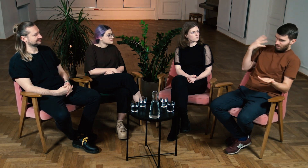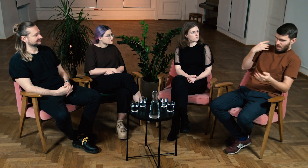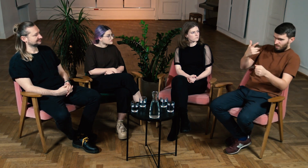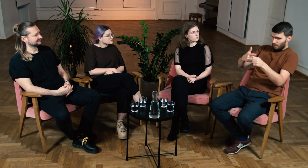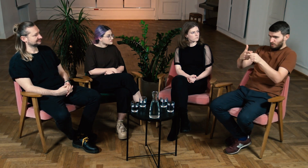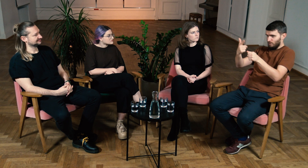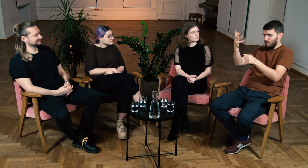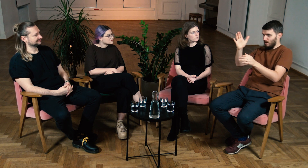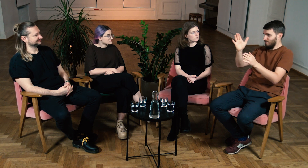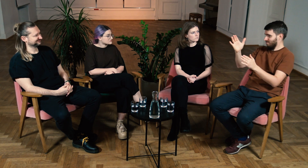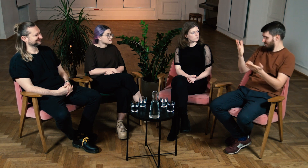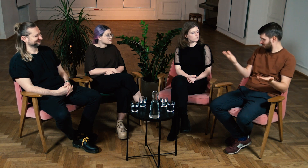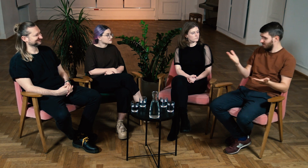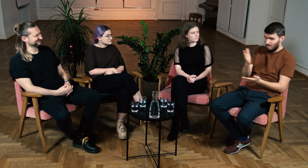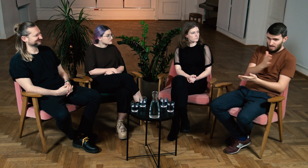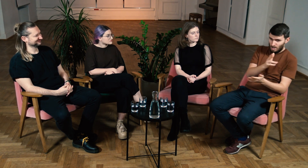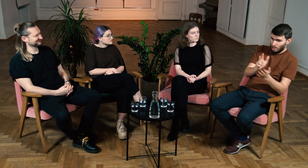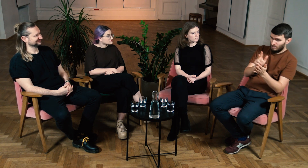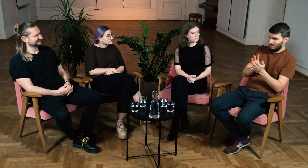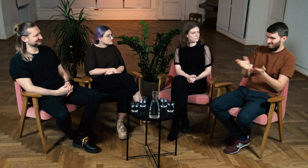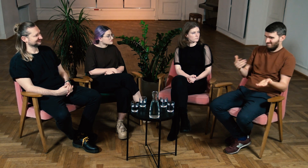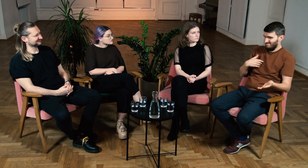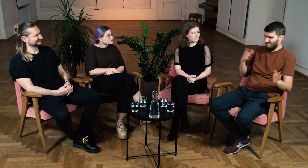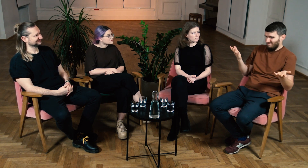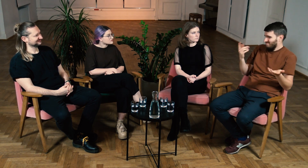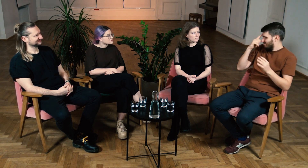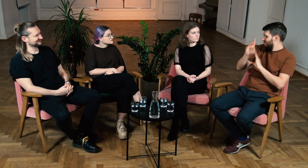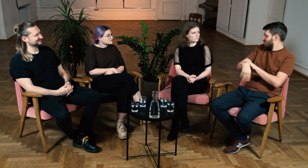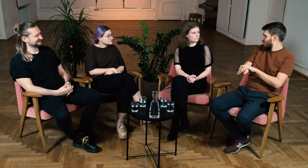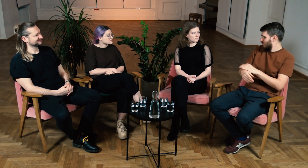dopiero w wieku 20, 22 lat, a jako 18, 19latek w ogóle nie zdawałem sobie z tego sprawy.